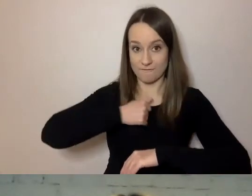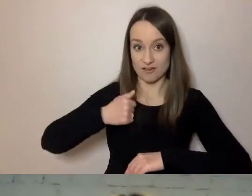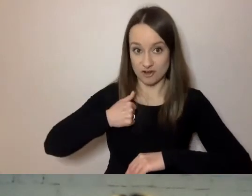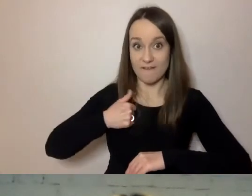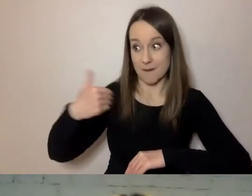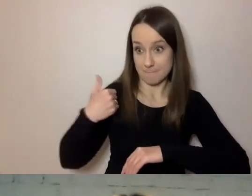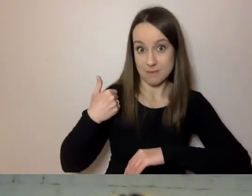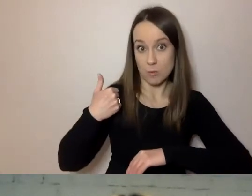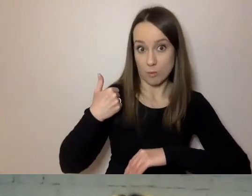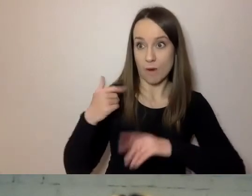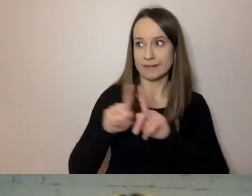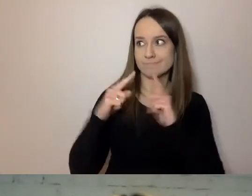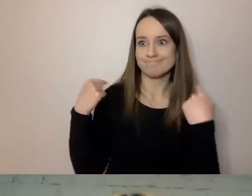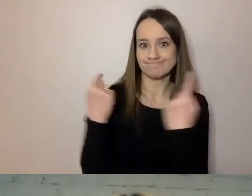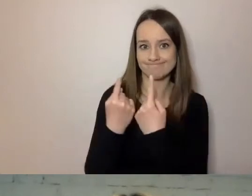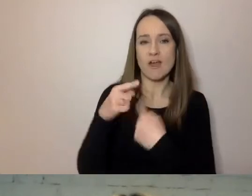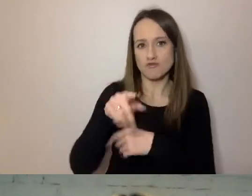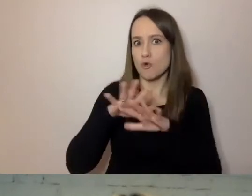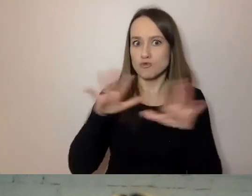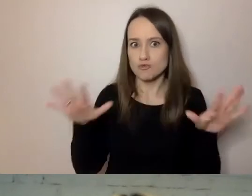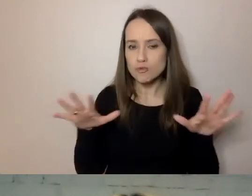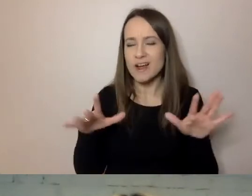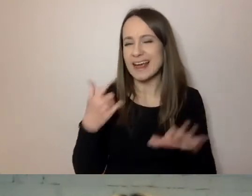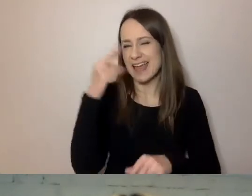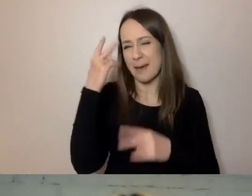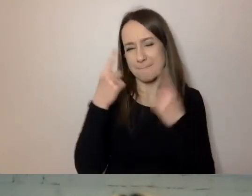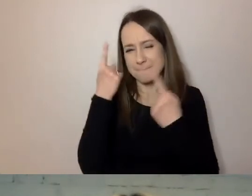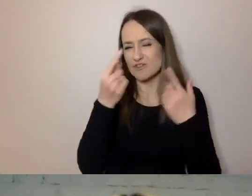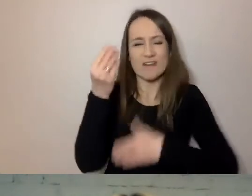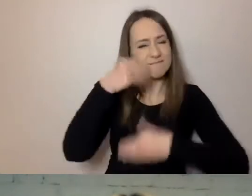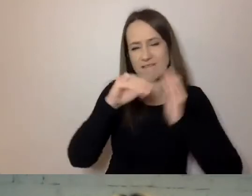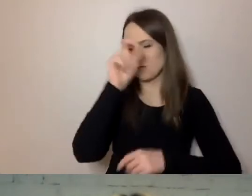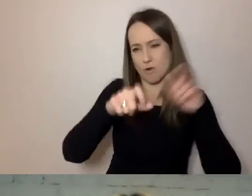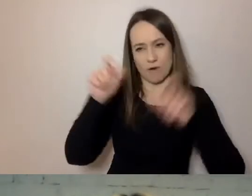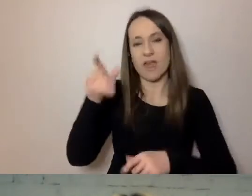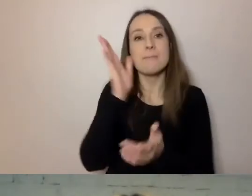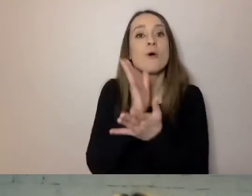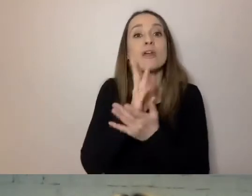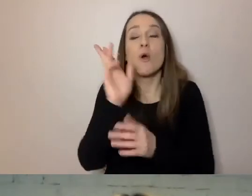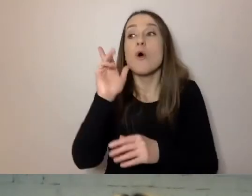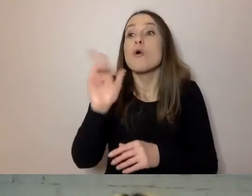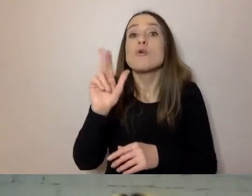To jest dużo, a tak naprawdę ta liczba pewnie jest znacznie większa. To są tylko te osoby, które się zgłosiły i zameldowały.